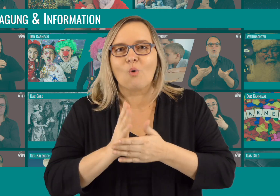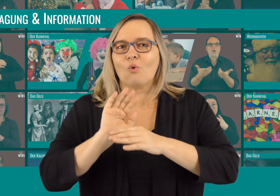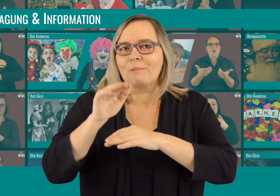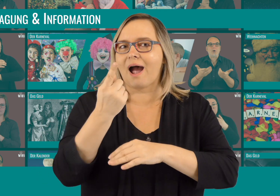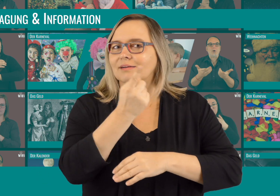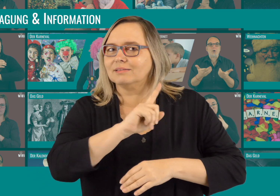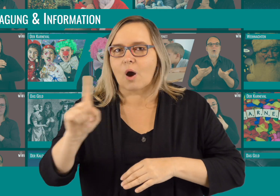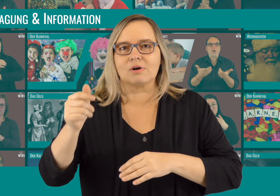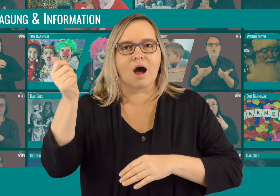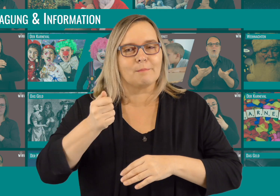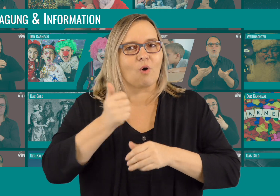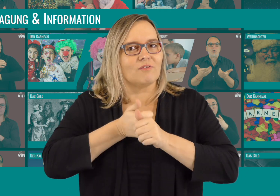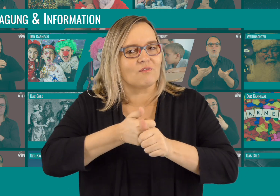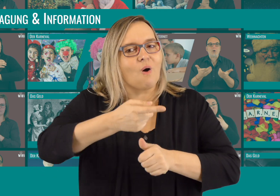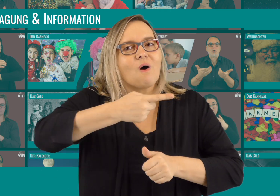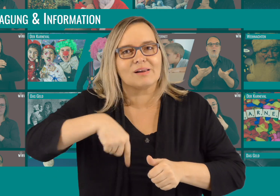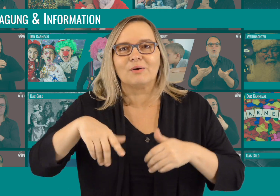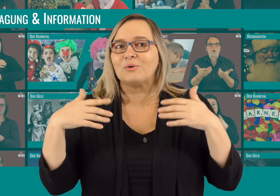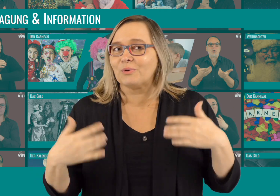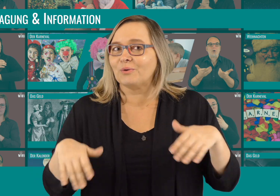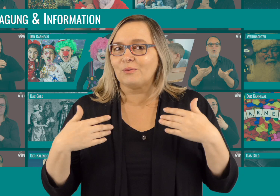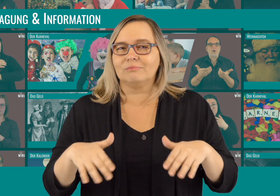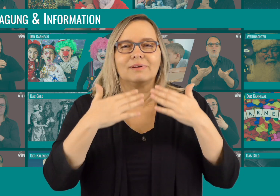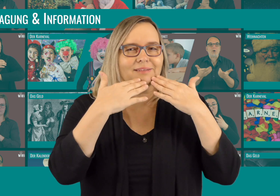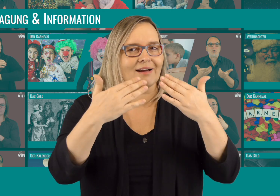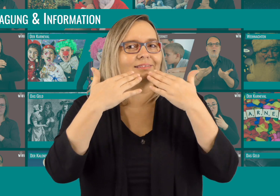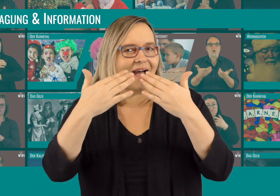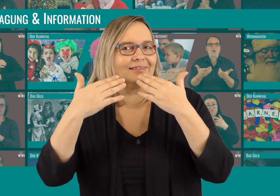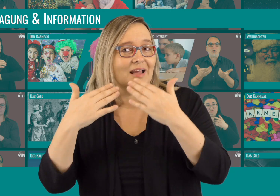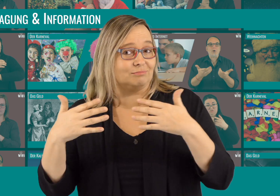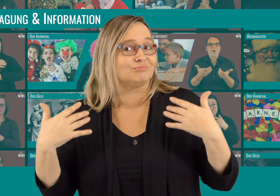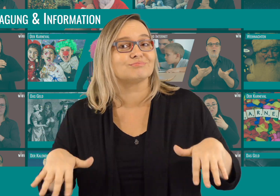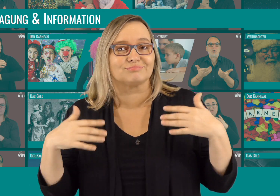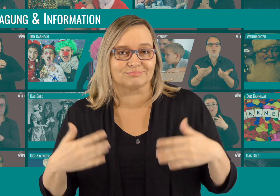Wir haben schon über 1000 Abonnenten und Follower - dafür möchten wir DANKE sagen!